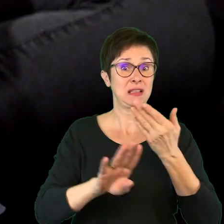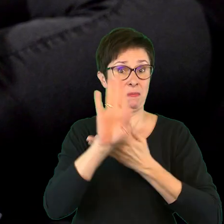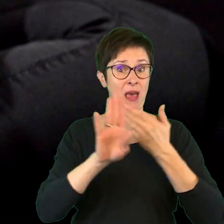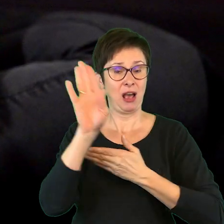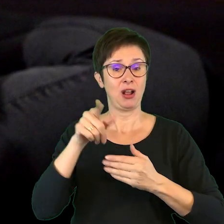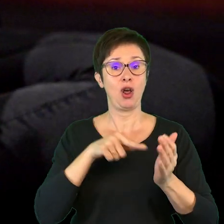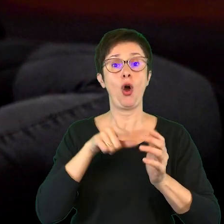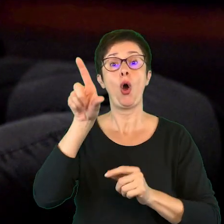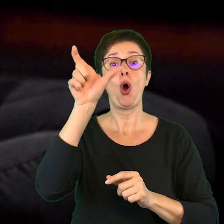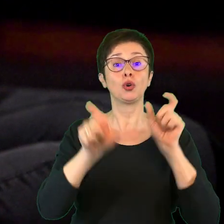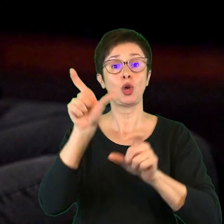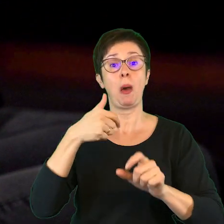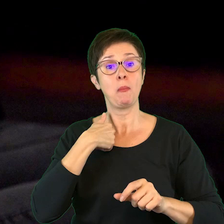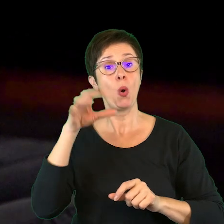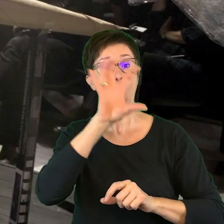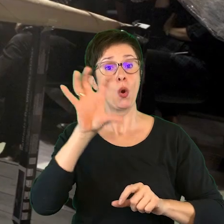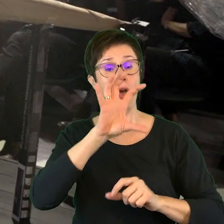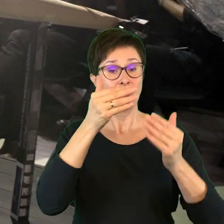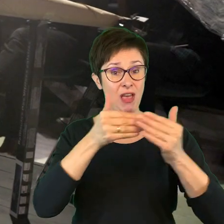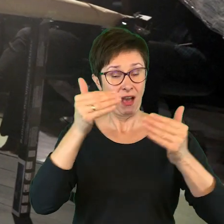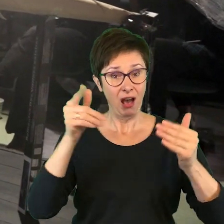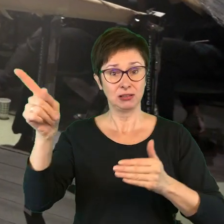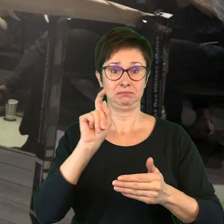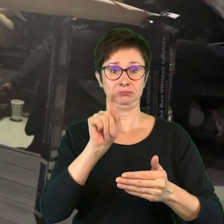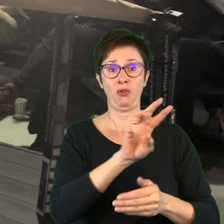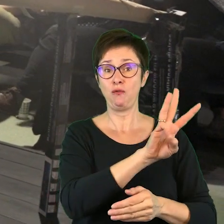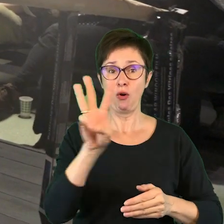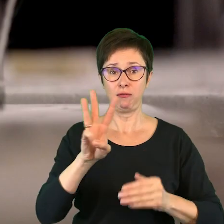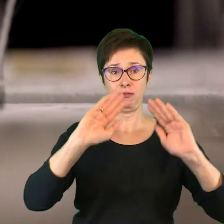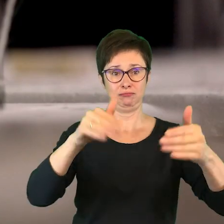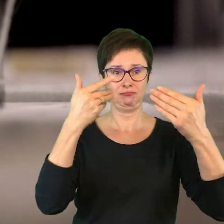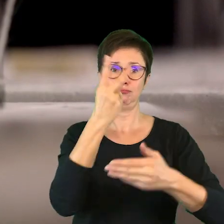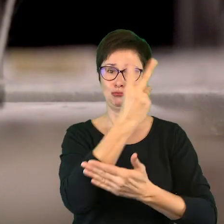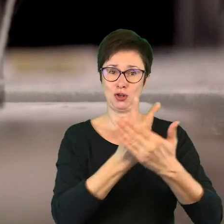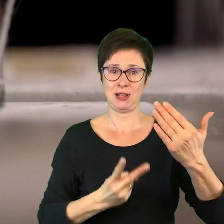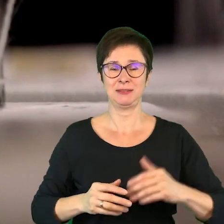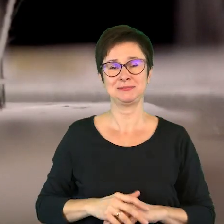które widzowie będą mogli pobrać ze strony Teatru Ateneum. Napisy: Anna Nowak